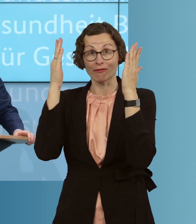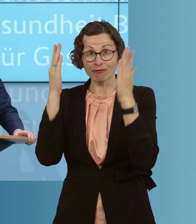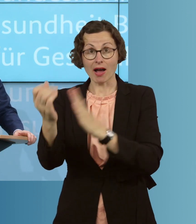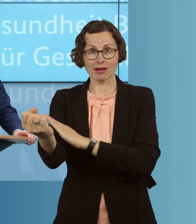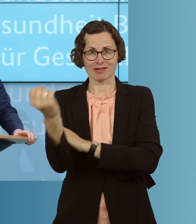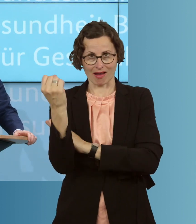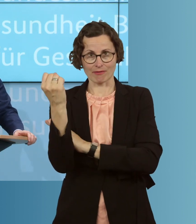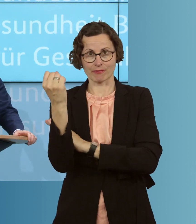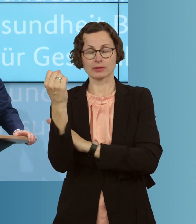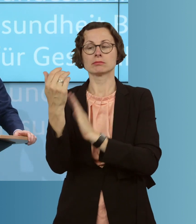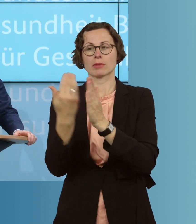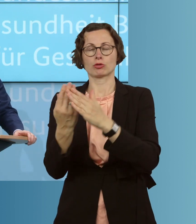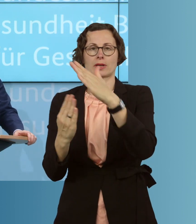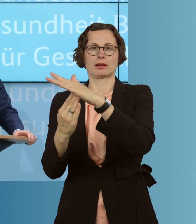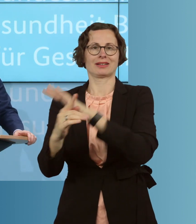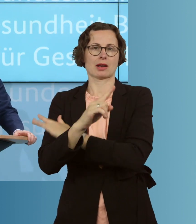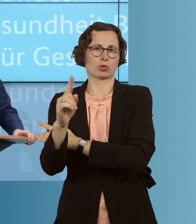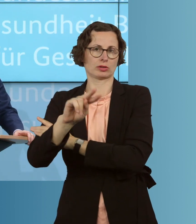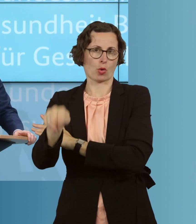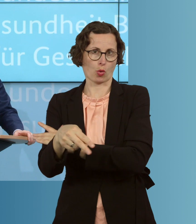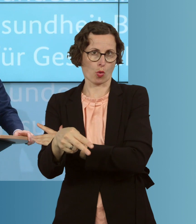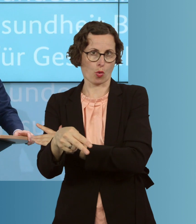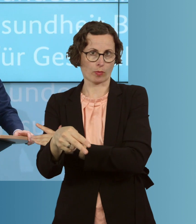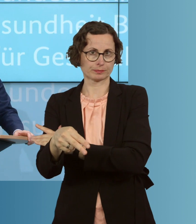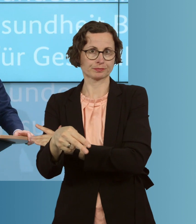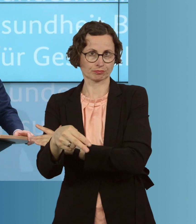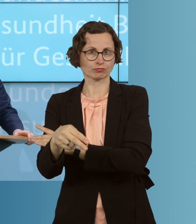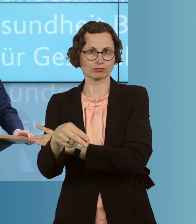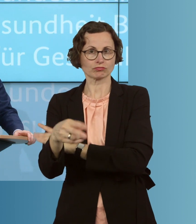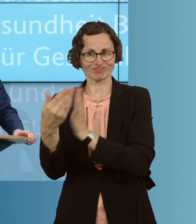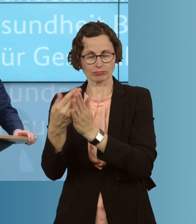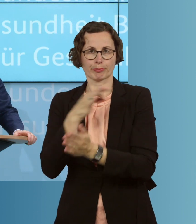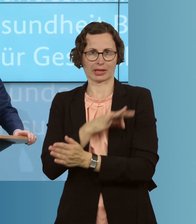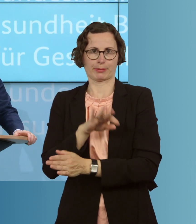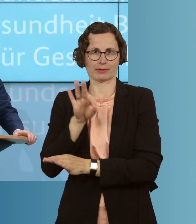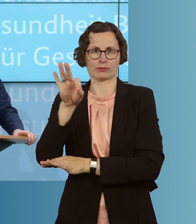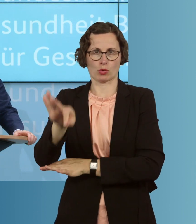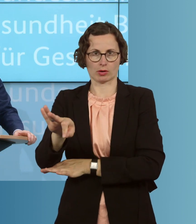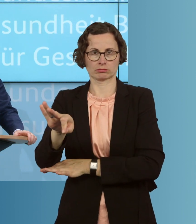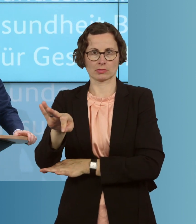eben 1000 Euro, für diese Prämie, und wir setzen darauf, dass auch die Länder